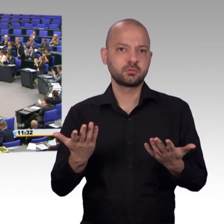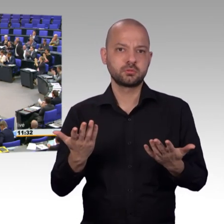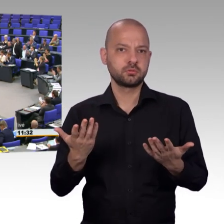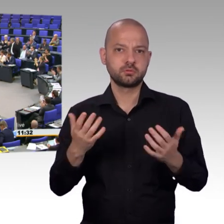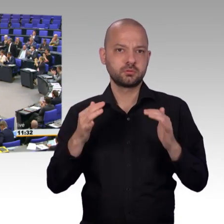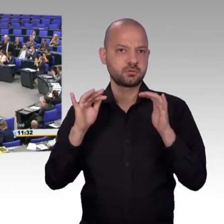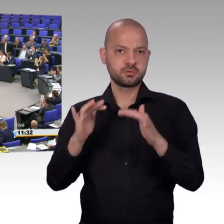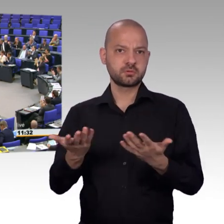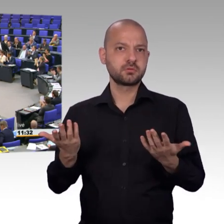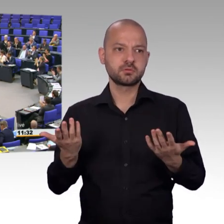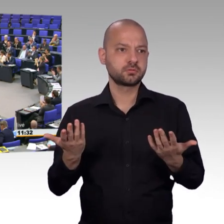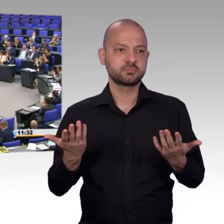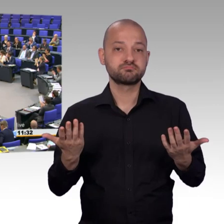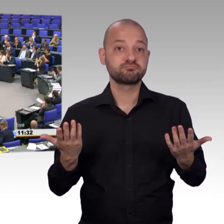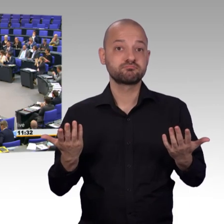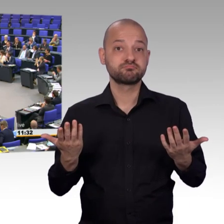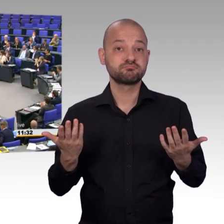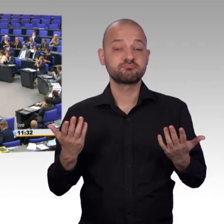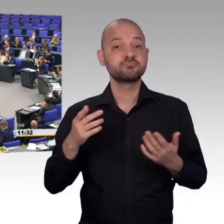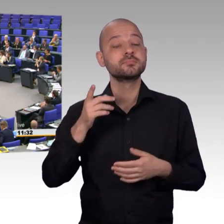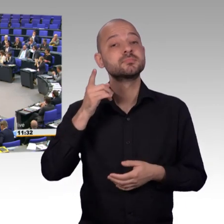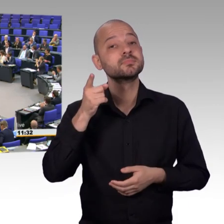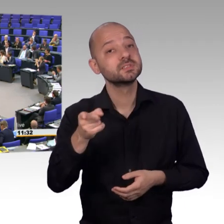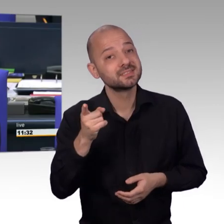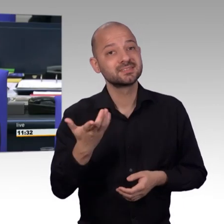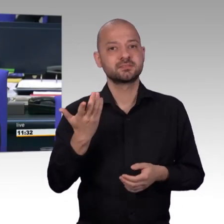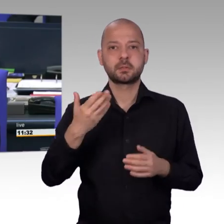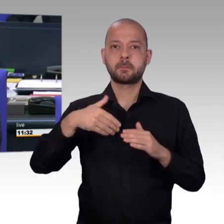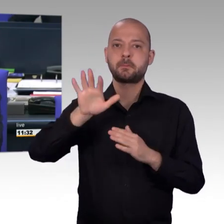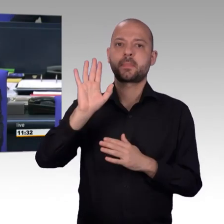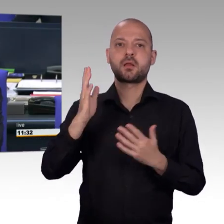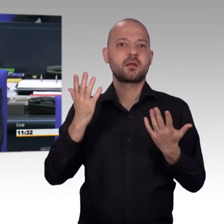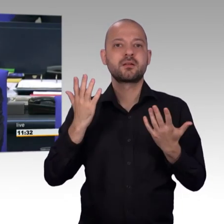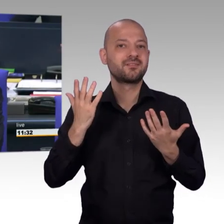Dann rufe ich zunächst auf, für die AFD-Fraktion, den Kollegen Johannes Huber.